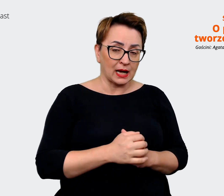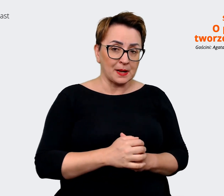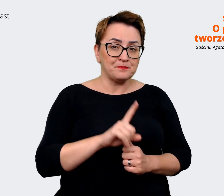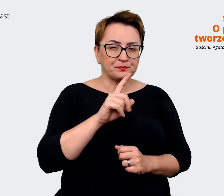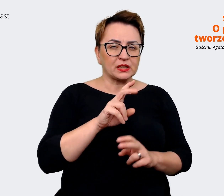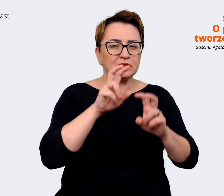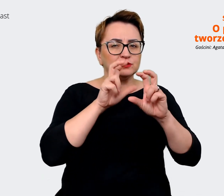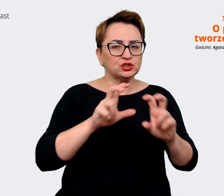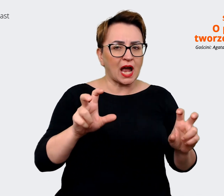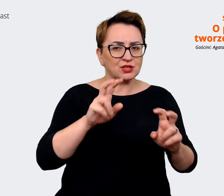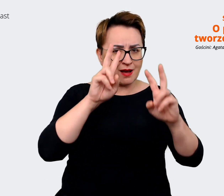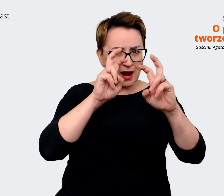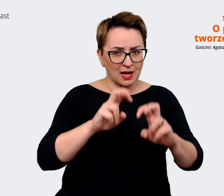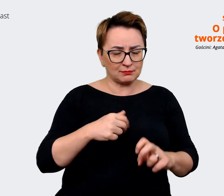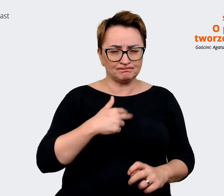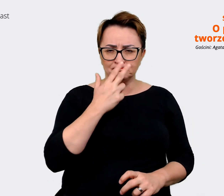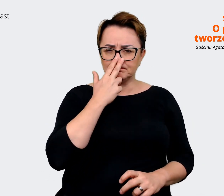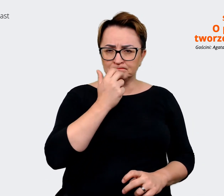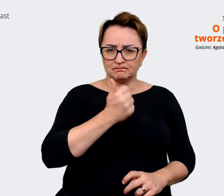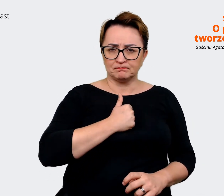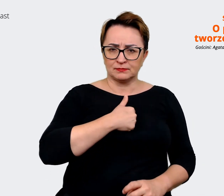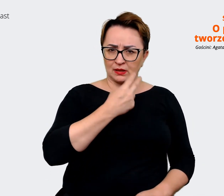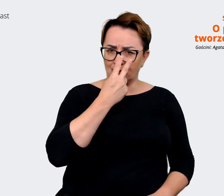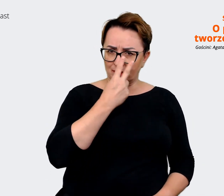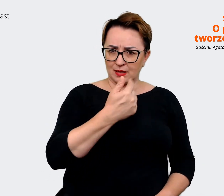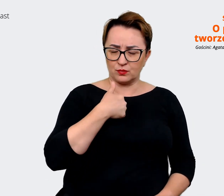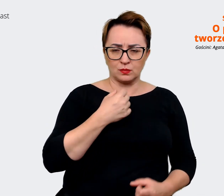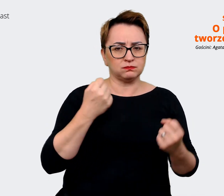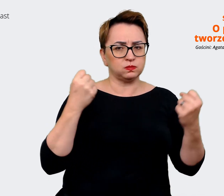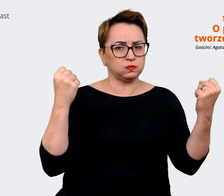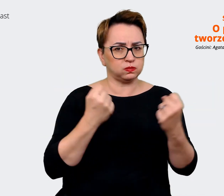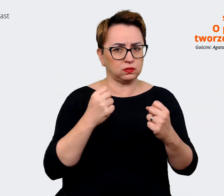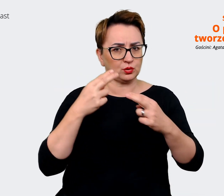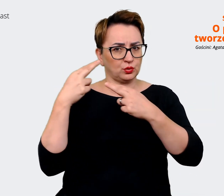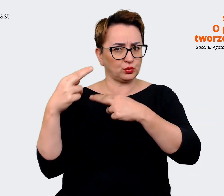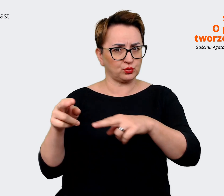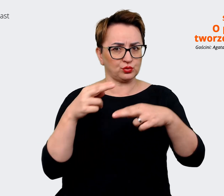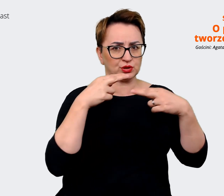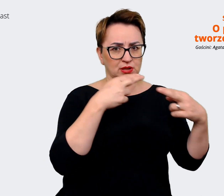wyraźnie zobaczyliśmy, że jednak są duże różnice pomiędzy nami i z korzyścią będzie po prostu,